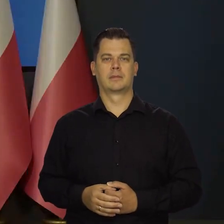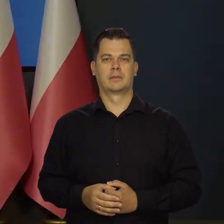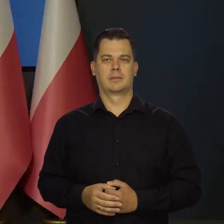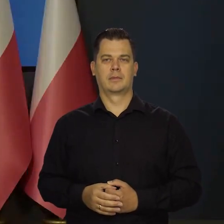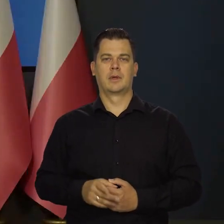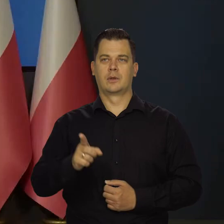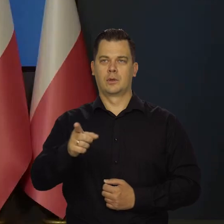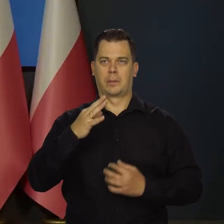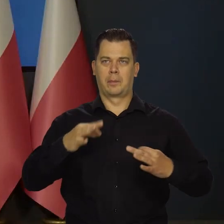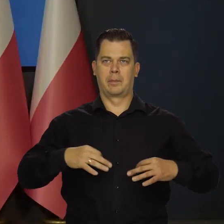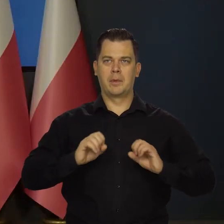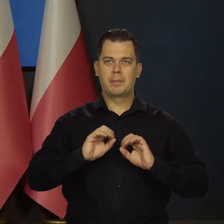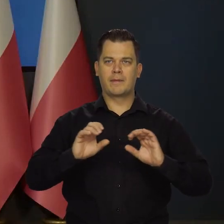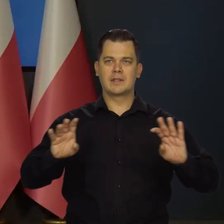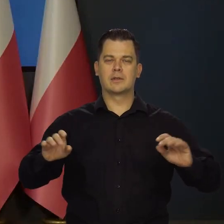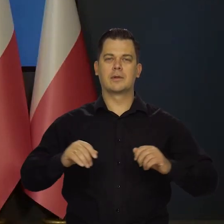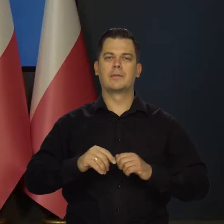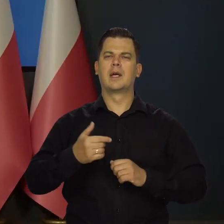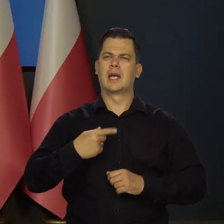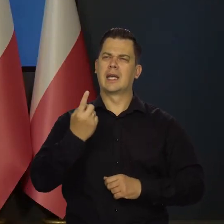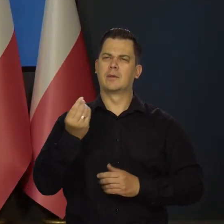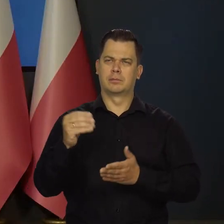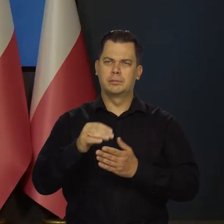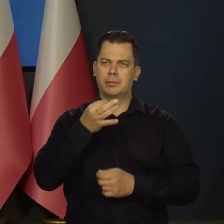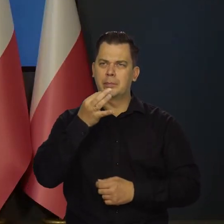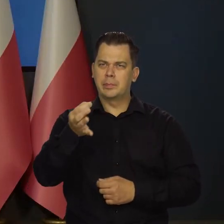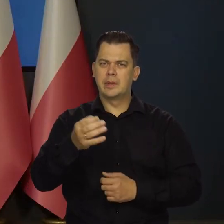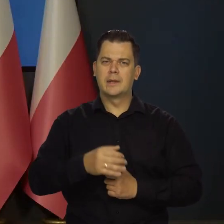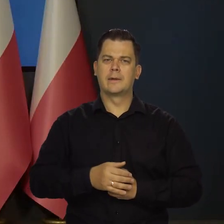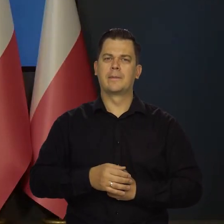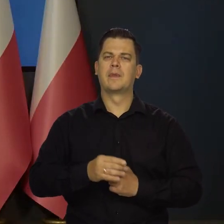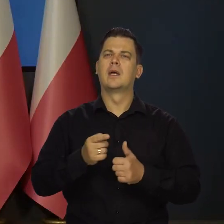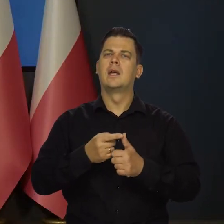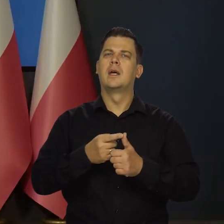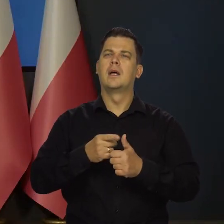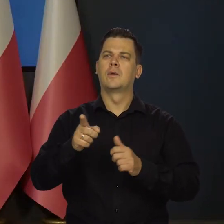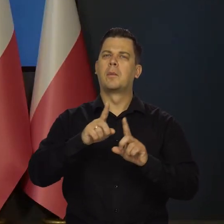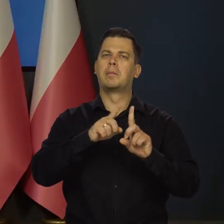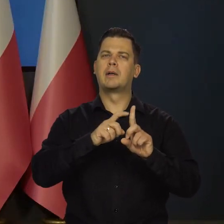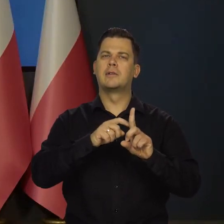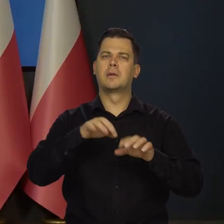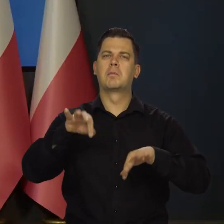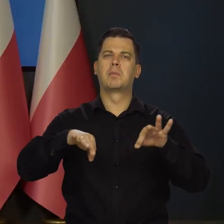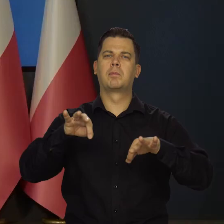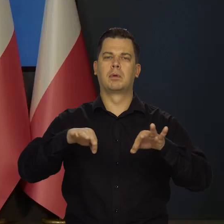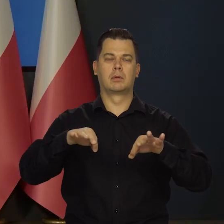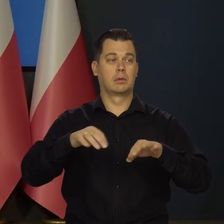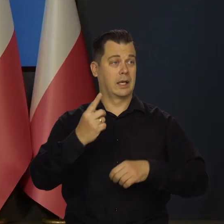Panie profesorze, w takim razie dwa pytania jeśli mogę, jedno dotyczące październikowego posiedzenia, Pan powiedział...